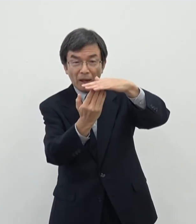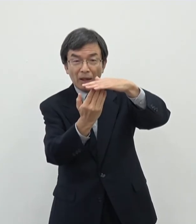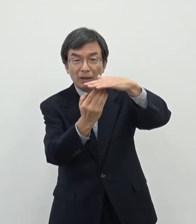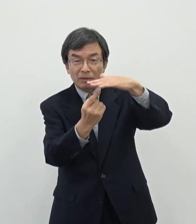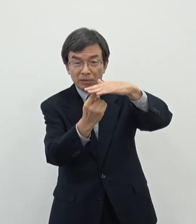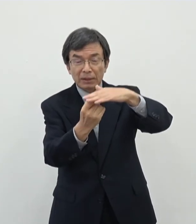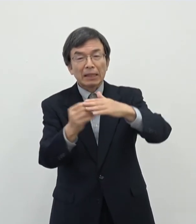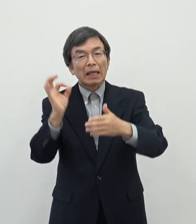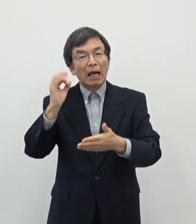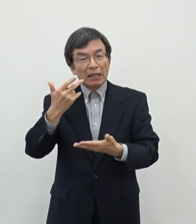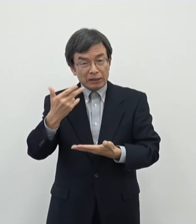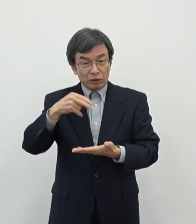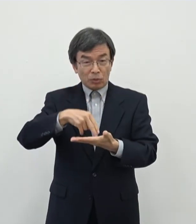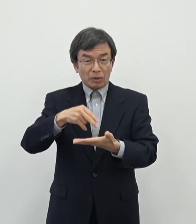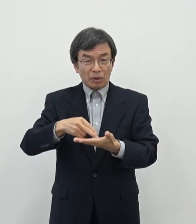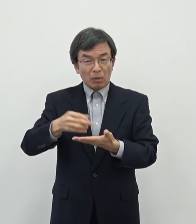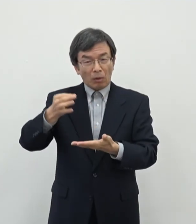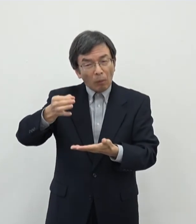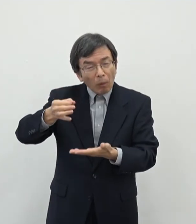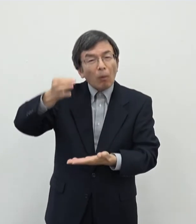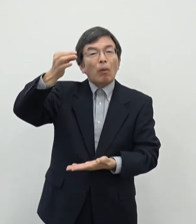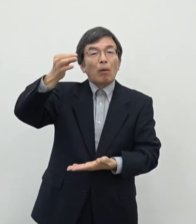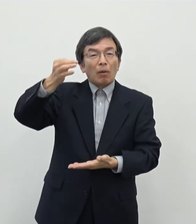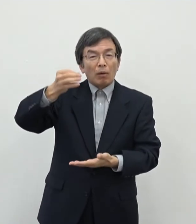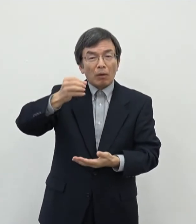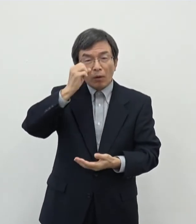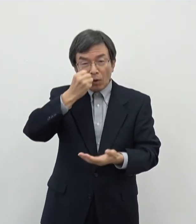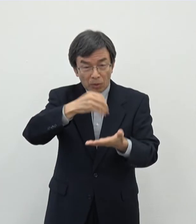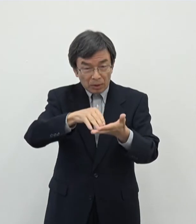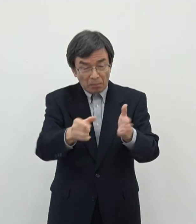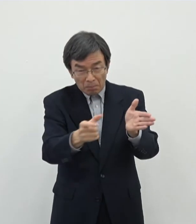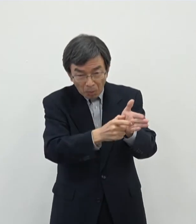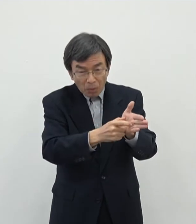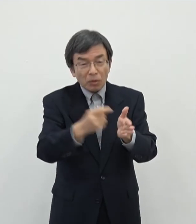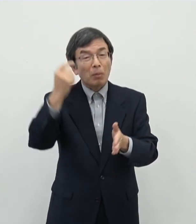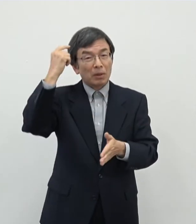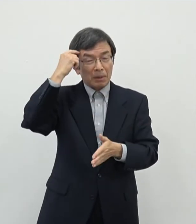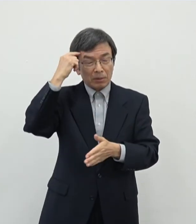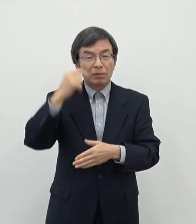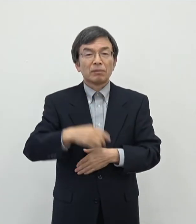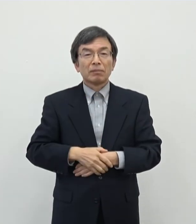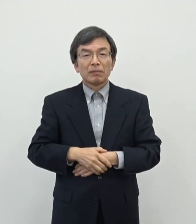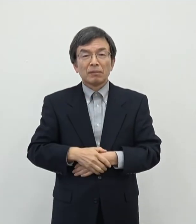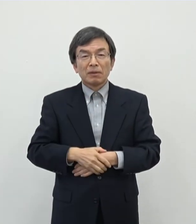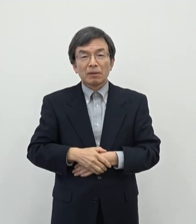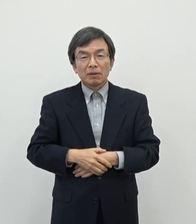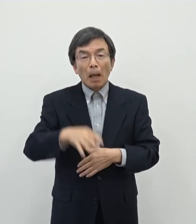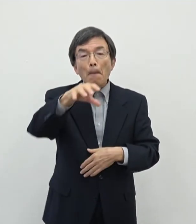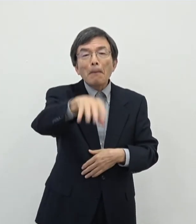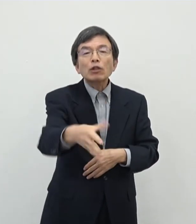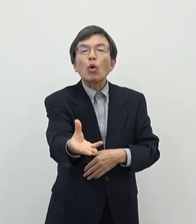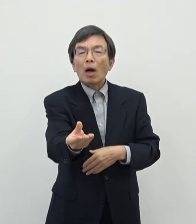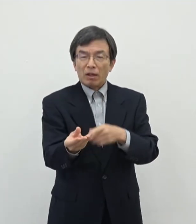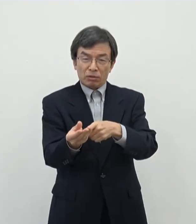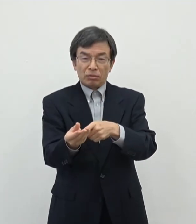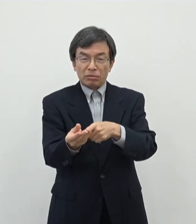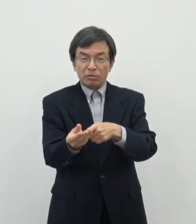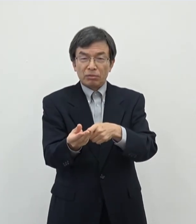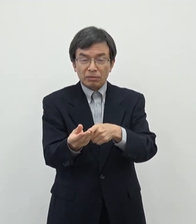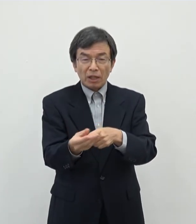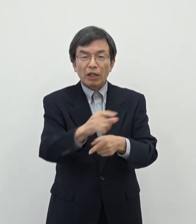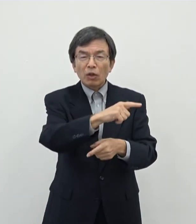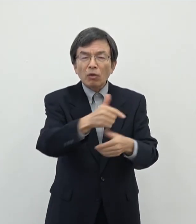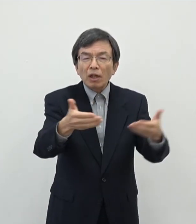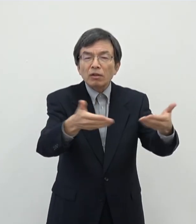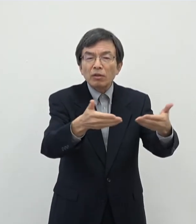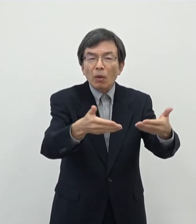奈良市としてはまあ大きな予算を取っております と申しますのも会場等を借りてですね色んなその事業が本当にできるかどうかの